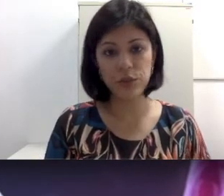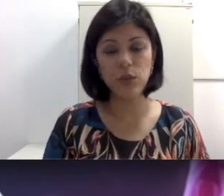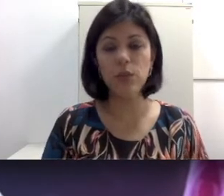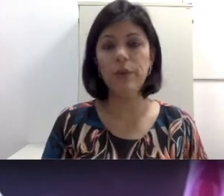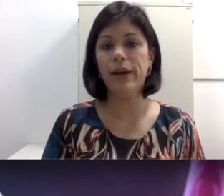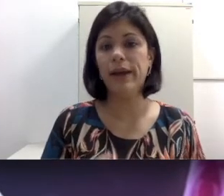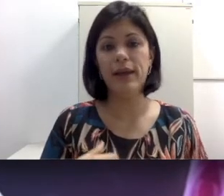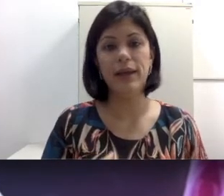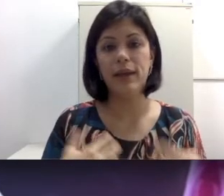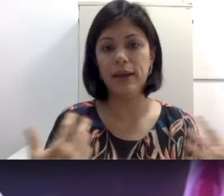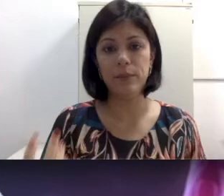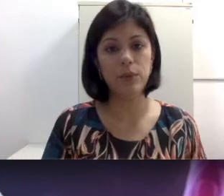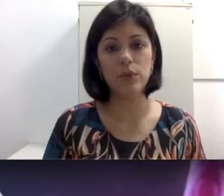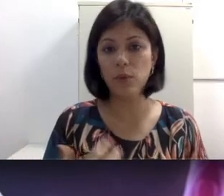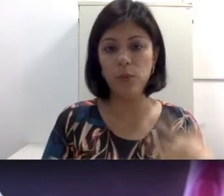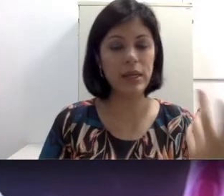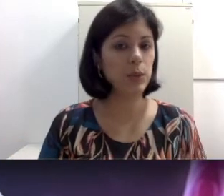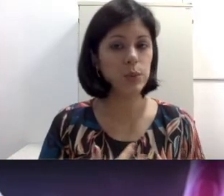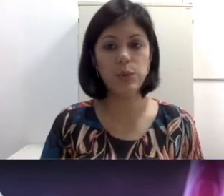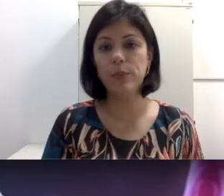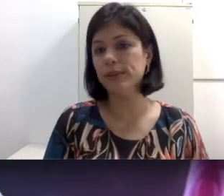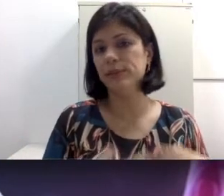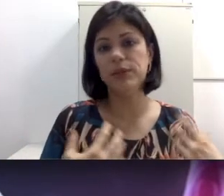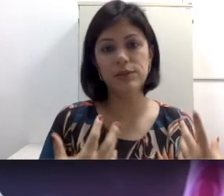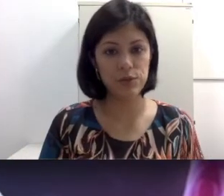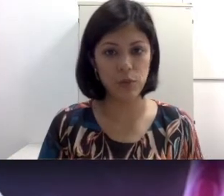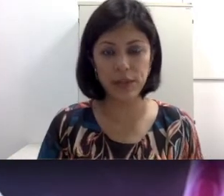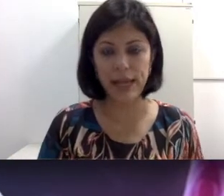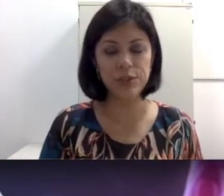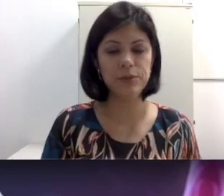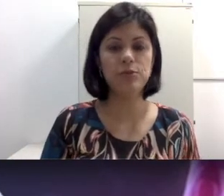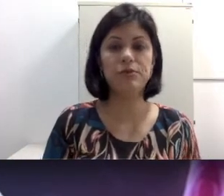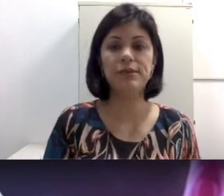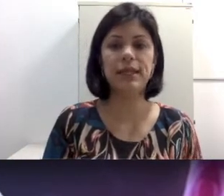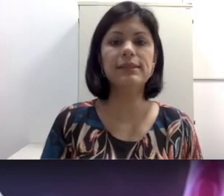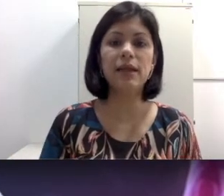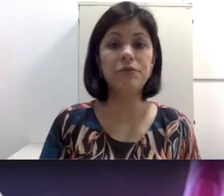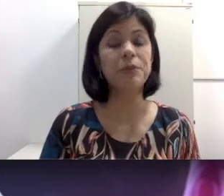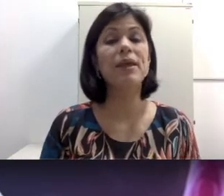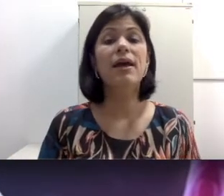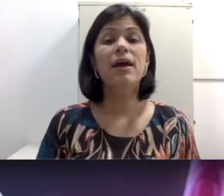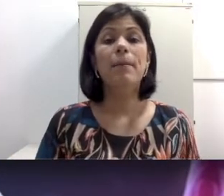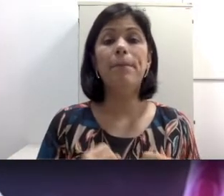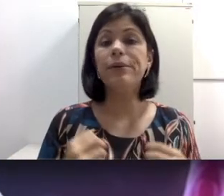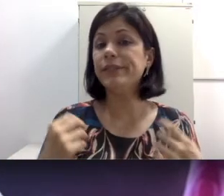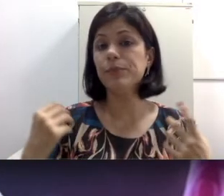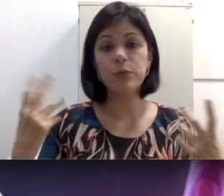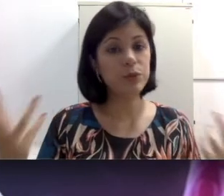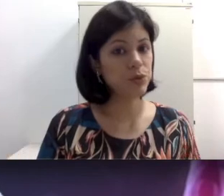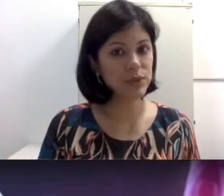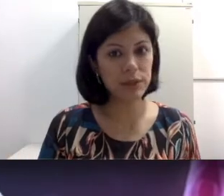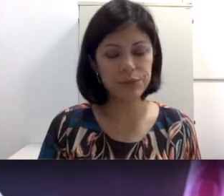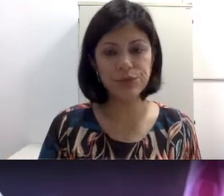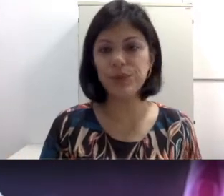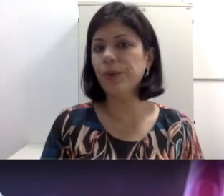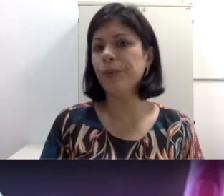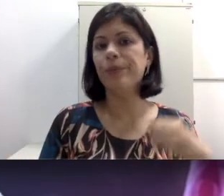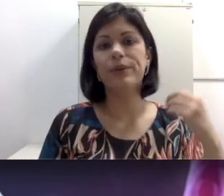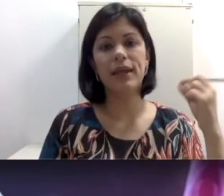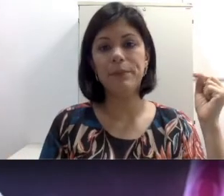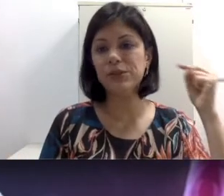por um longo período, pode ser causas hormonais, pode ser por obstrução do som porque pessoas